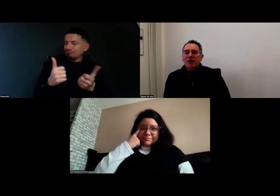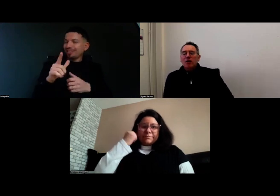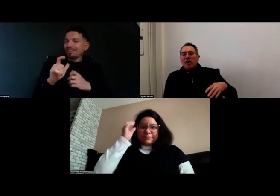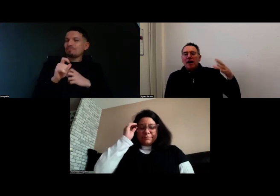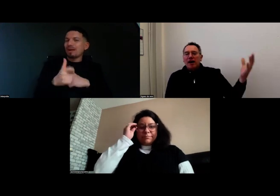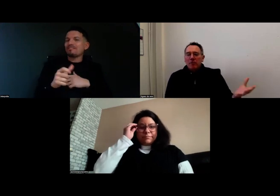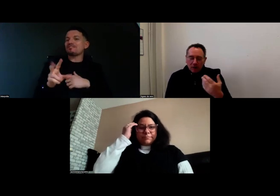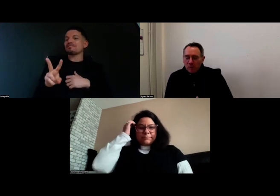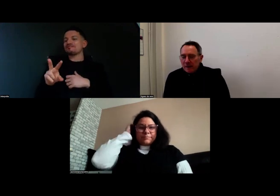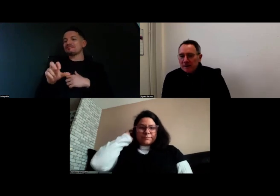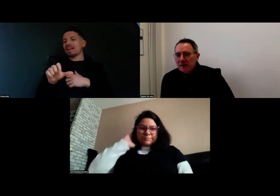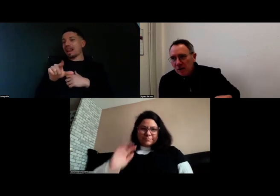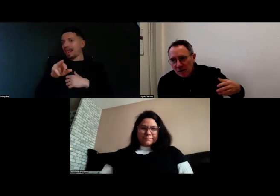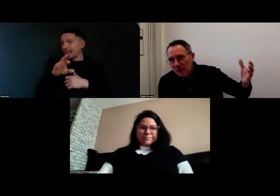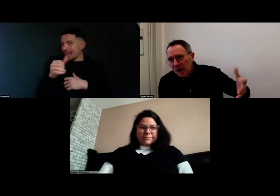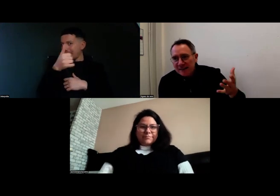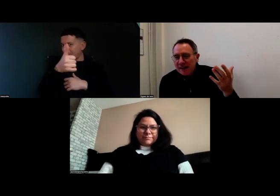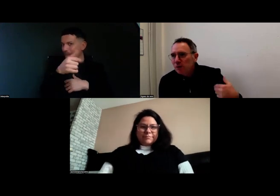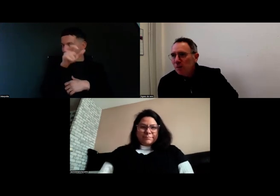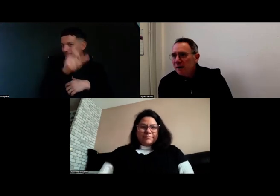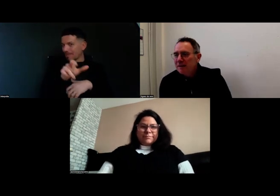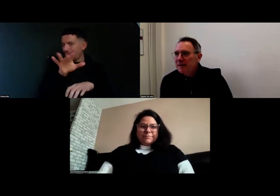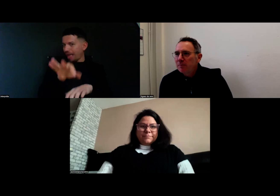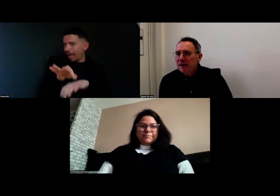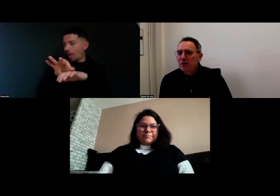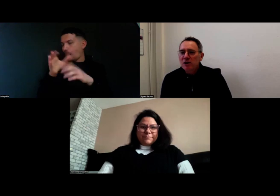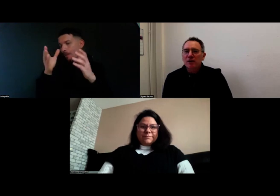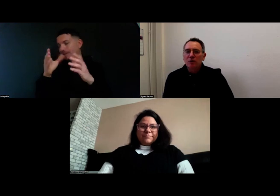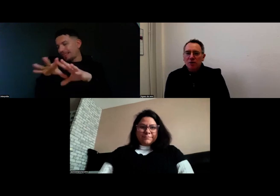qui a accompagné indirectement les équipes pédagogiques